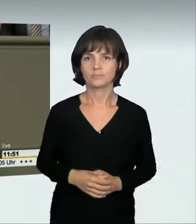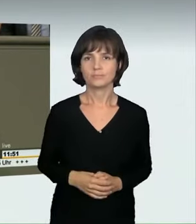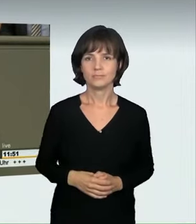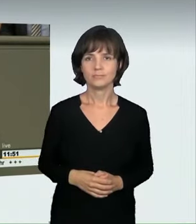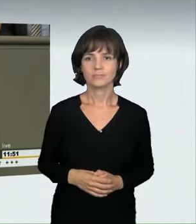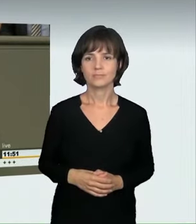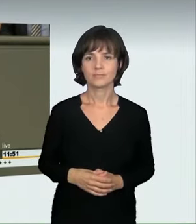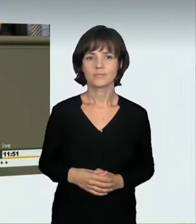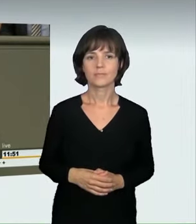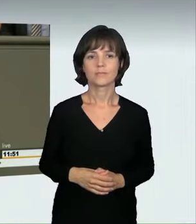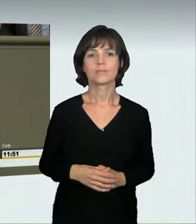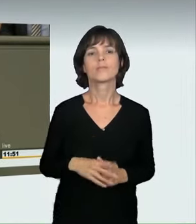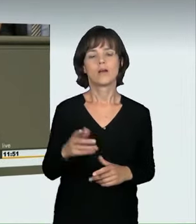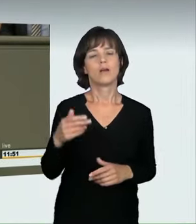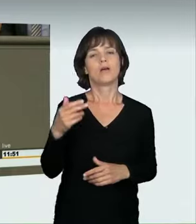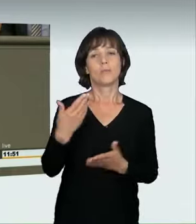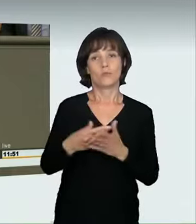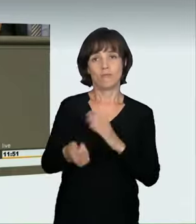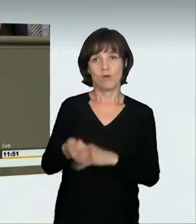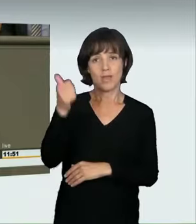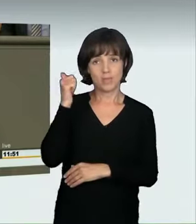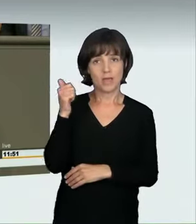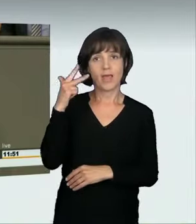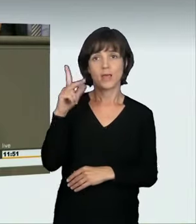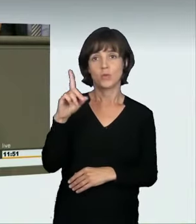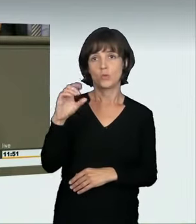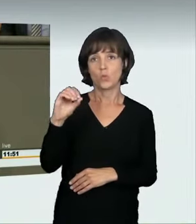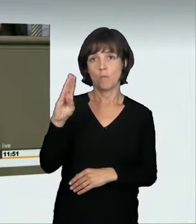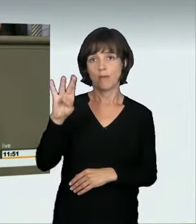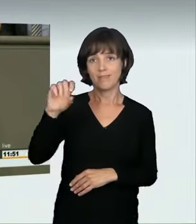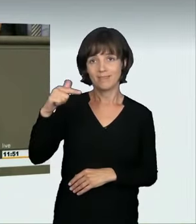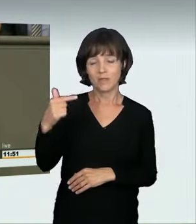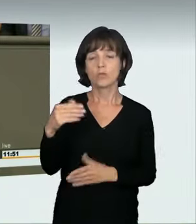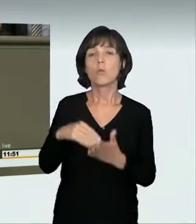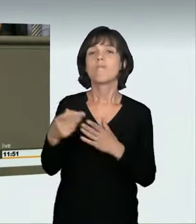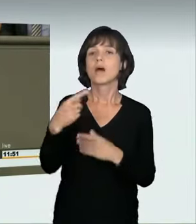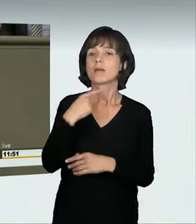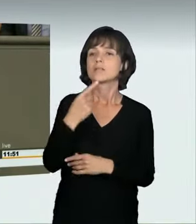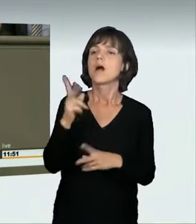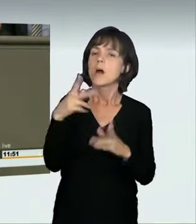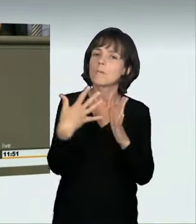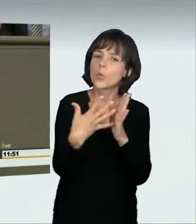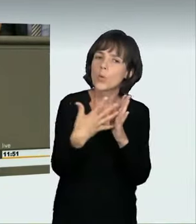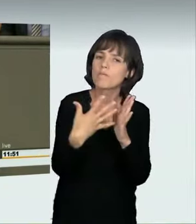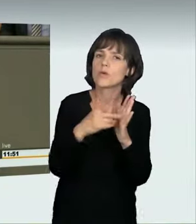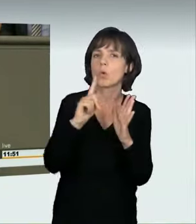als er es vor einem Jahr getan hat. Der Kollege Kühn hatte eine Anfrage gestellt, die am 28. Juni letzten Jahres beantwortet wurde. Darin hatte Herr Dobrindt noch erklärt: